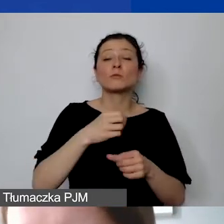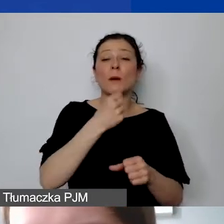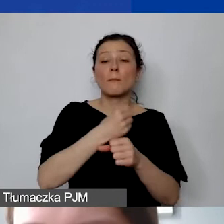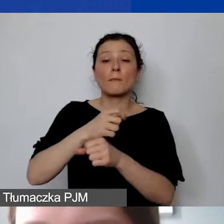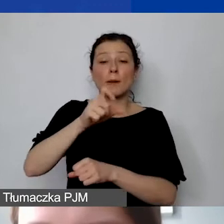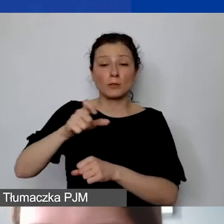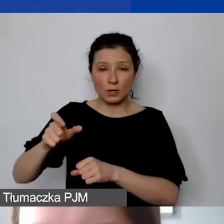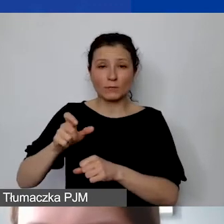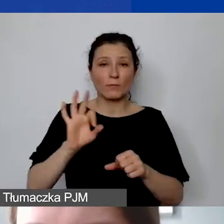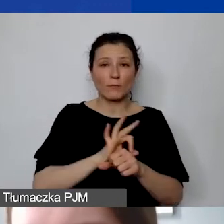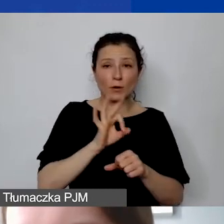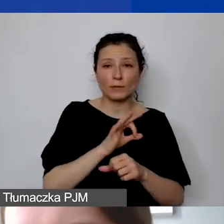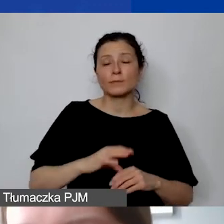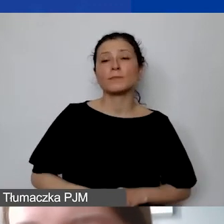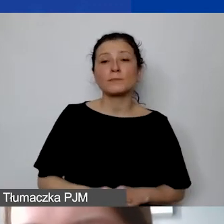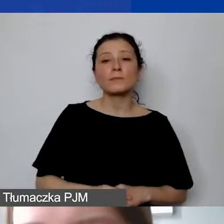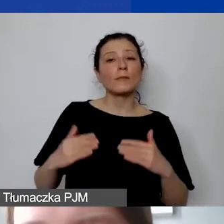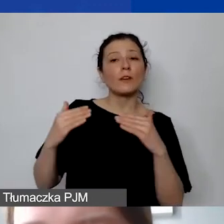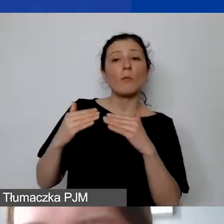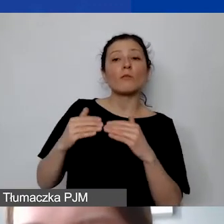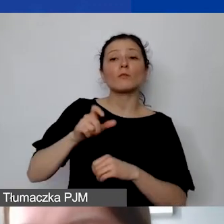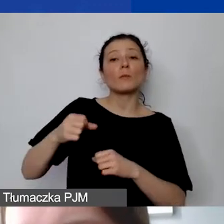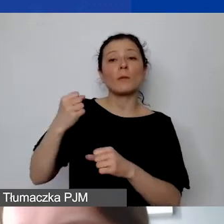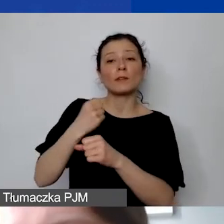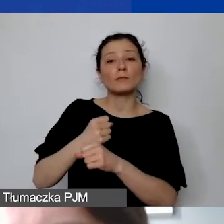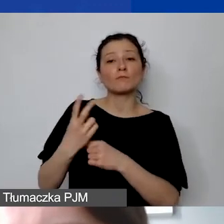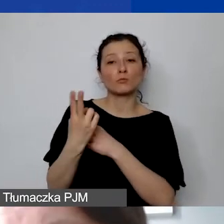w stosunku do personelu zatrudnionego do całej organizacji